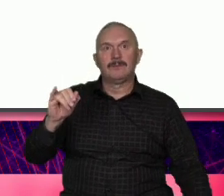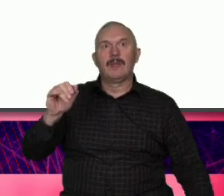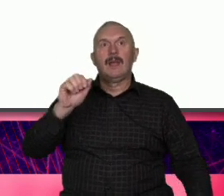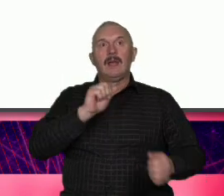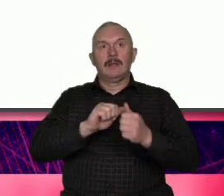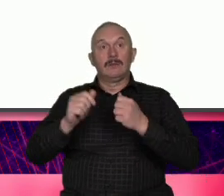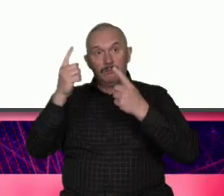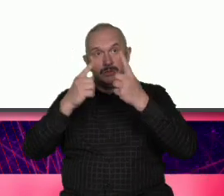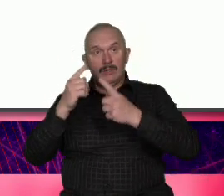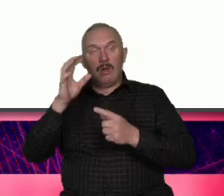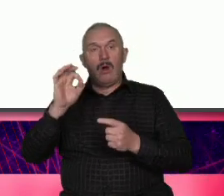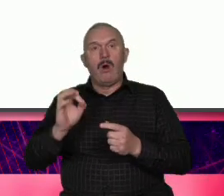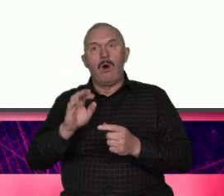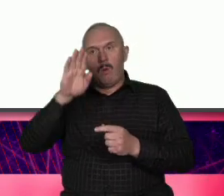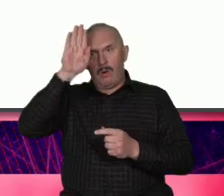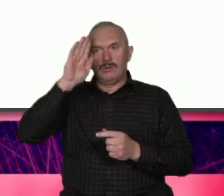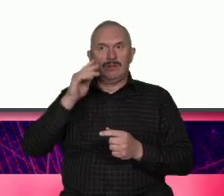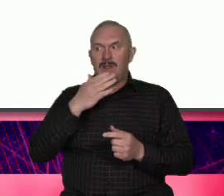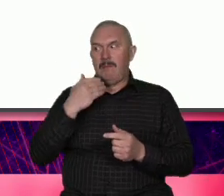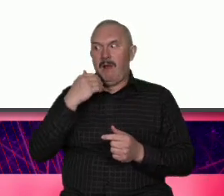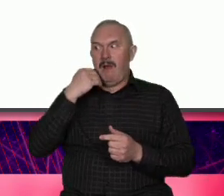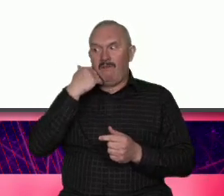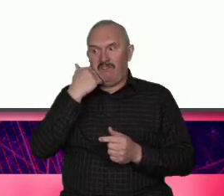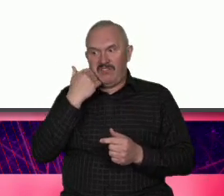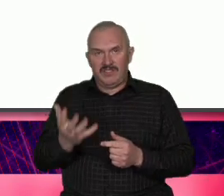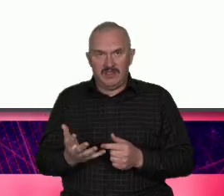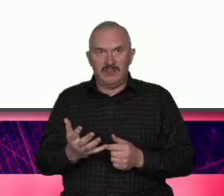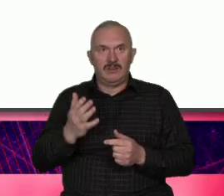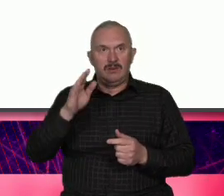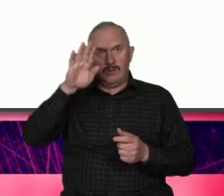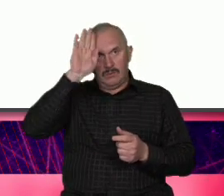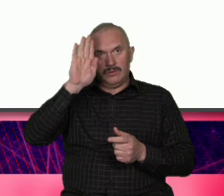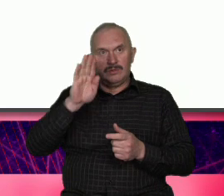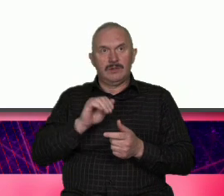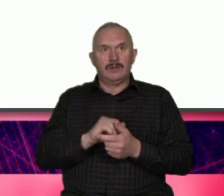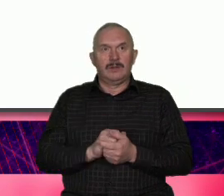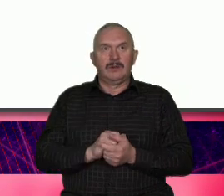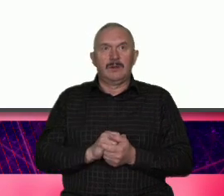wstydzą się tego ze słabości robią Atut stąd się wzięły te spoty one nie były